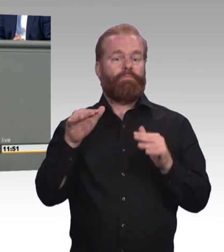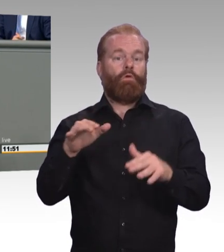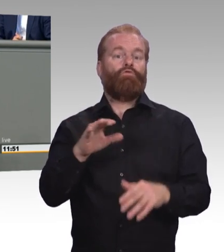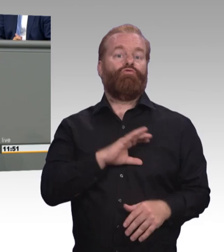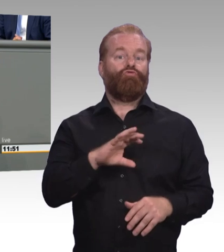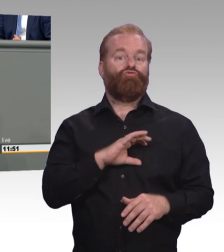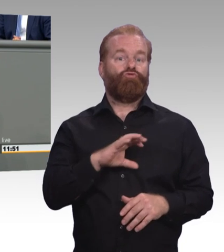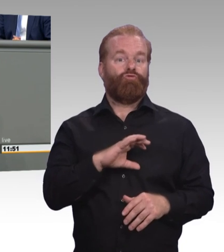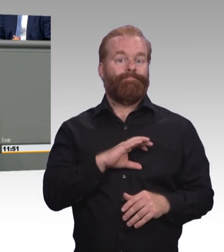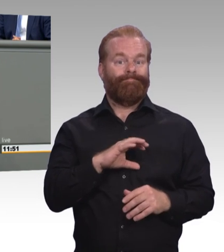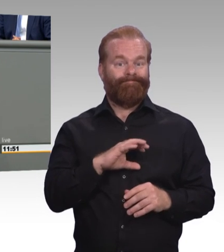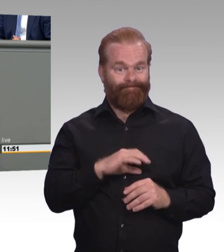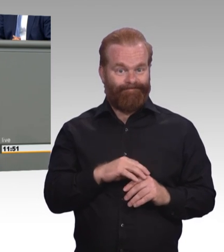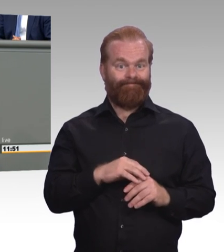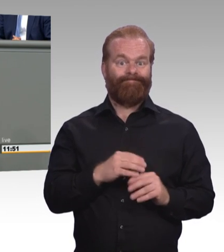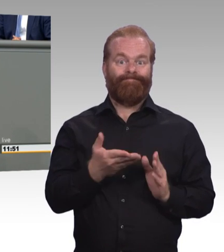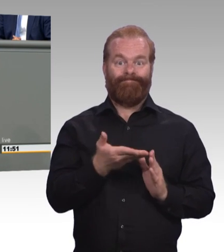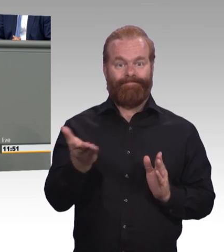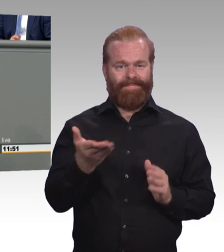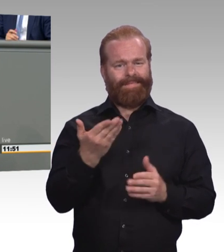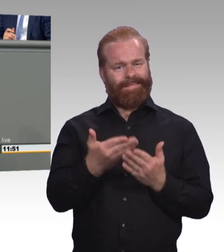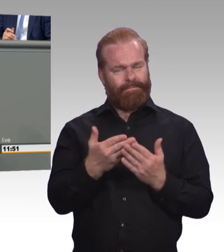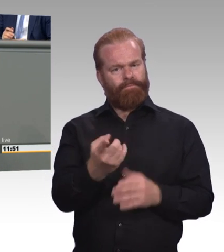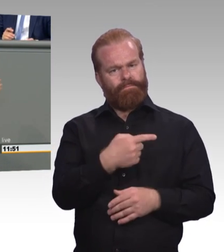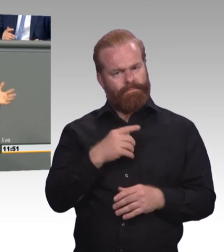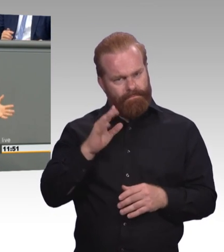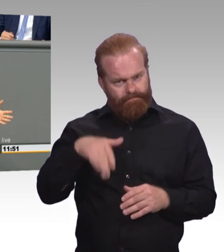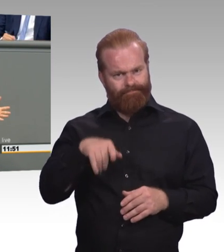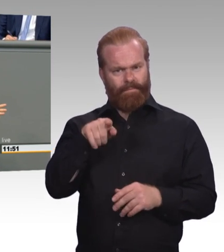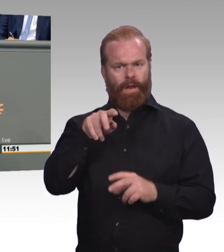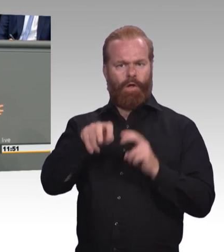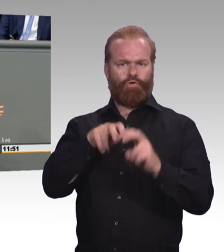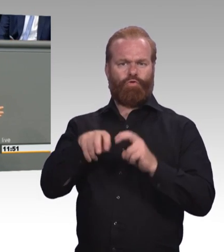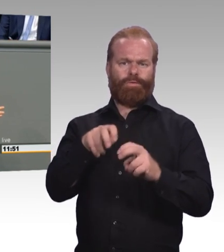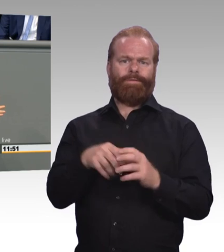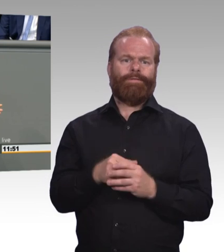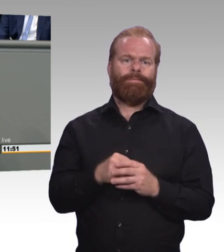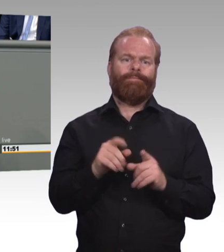Und Frau Karliczek, Sie nutzen diese große Chance bisher nicht. Sie verkünden ein Jahr der Berufsbildung